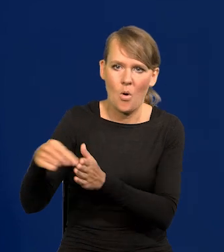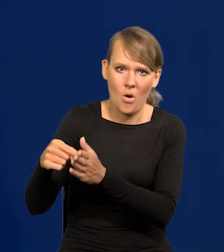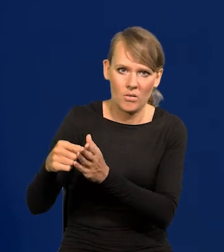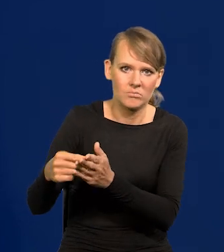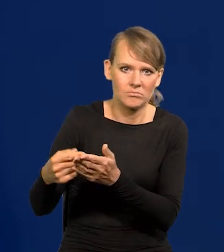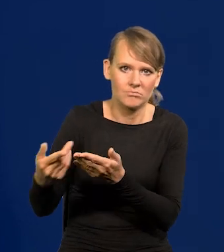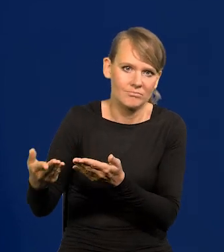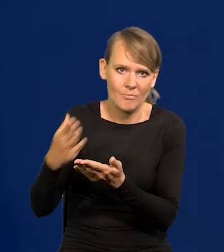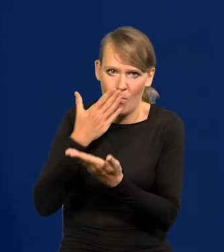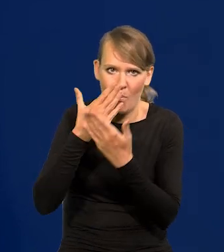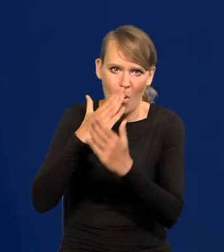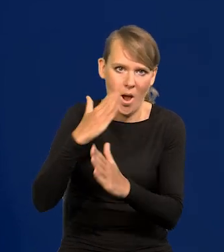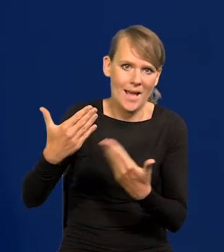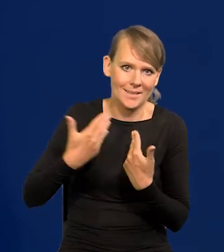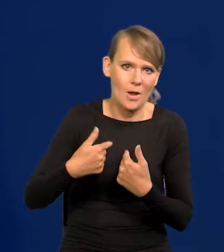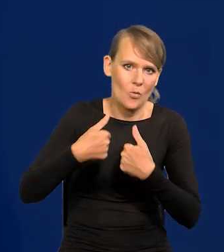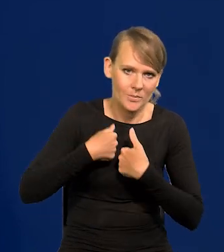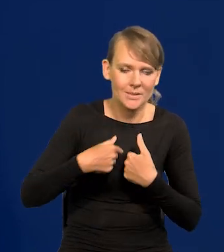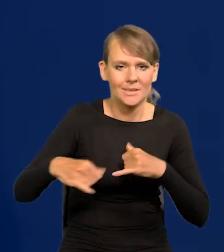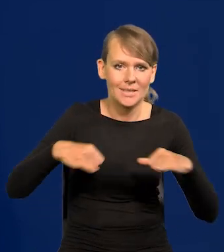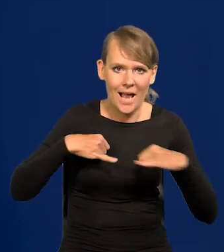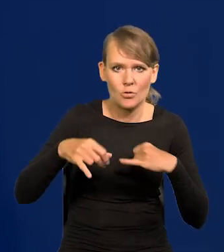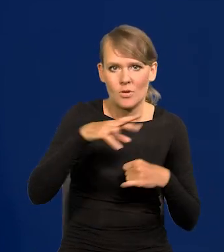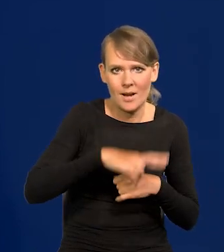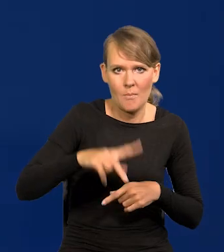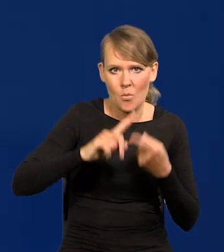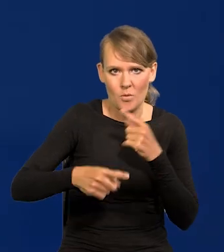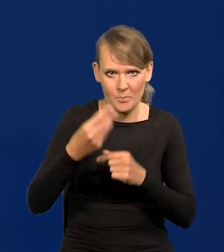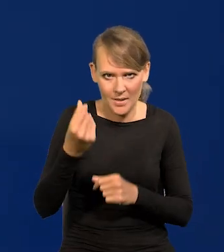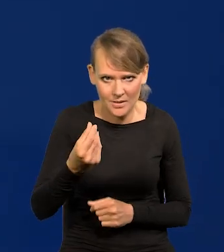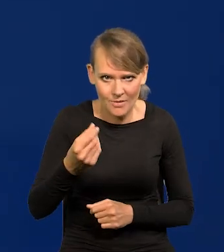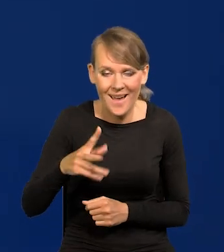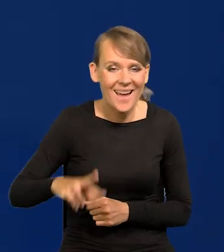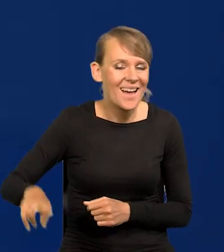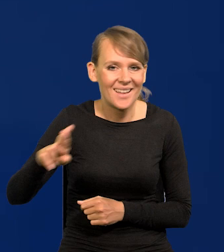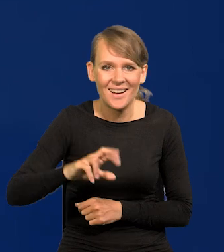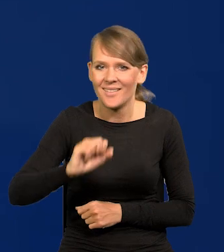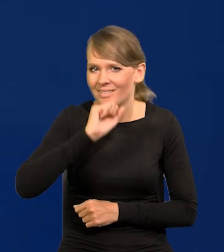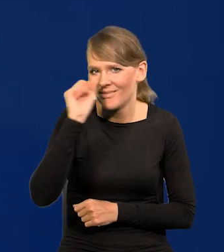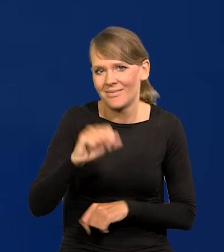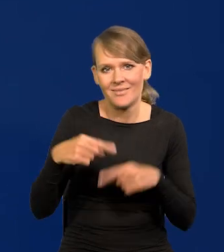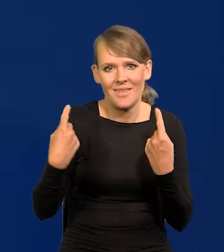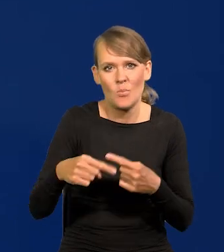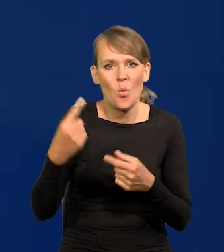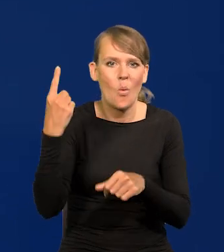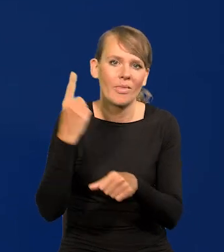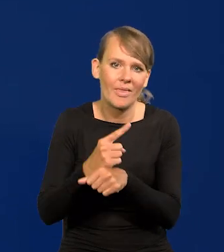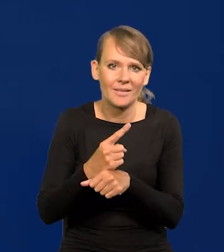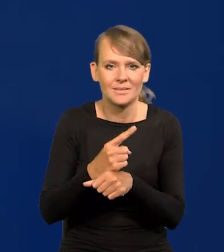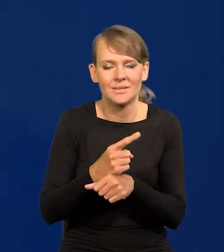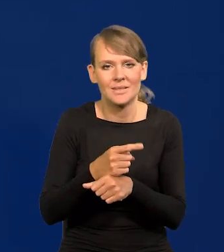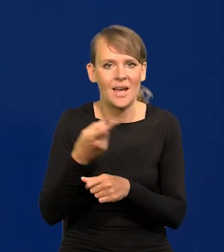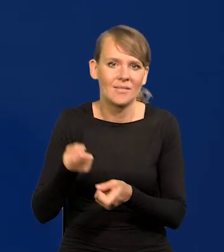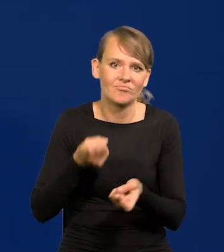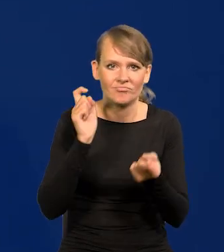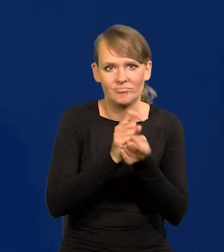zarządowi i Radzie Polityki Pieniężnej. Rada nigdy nie podjęła decyzji wbrew temu,